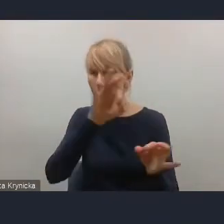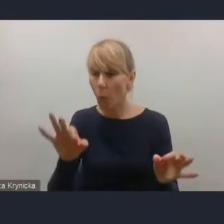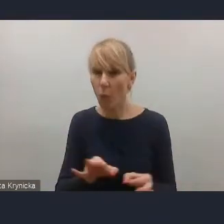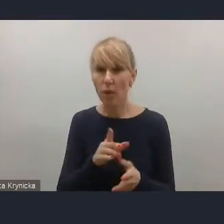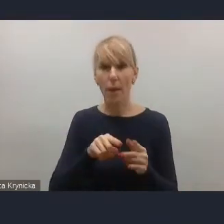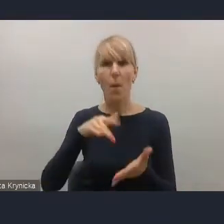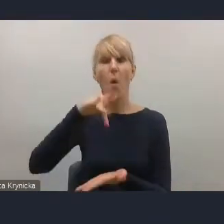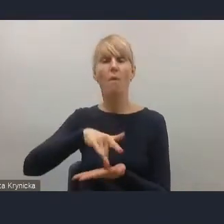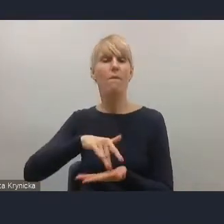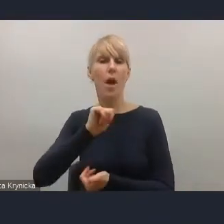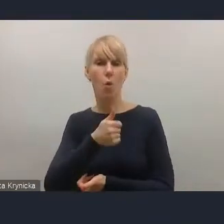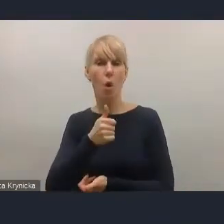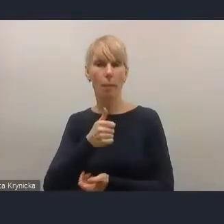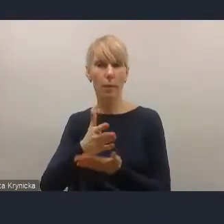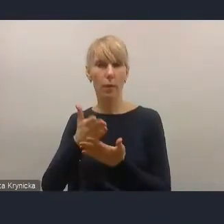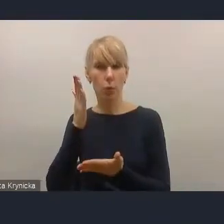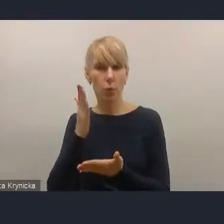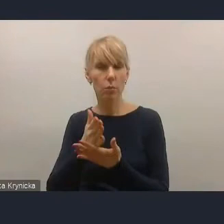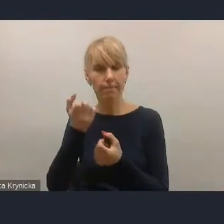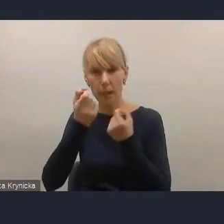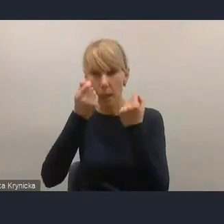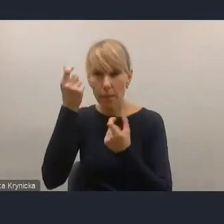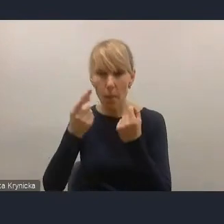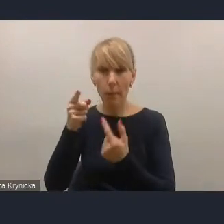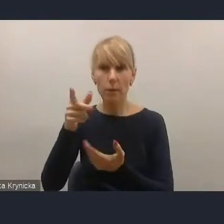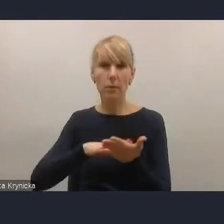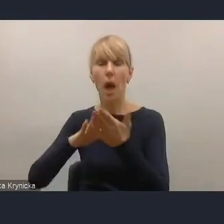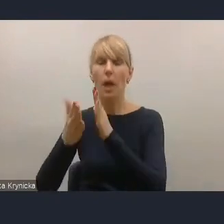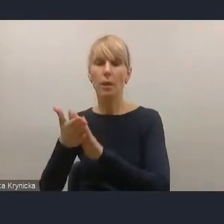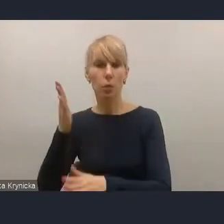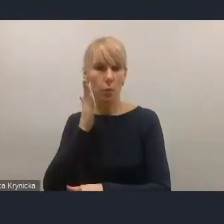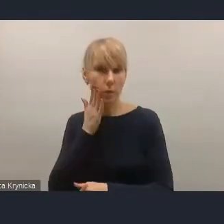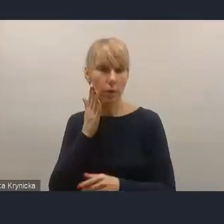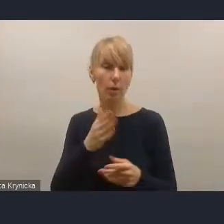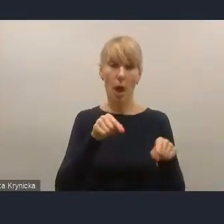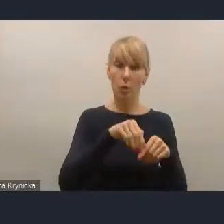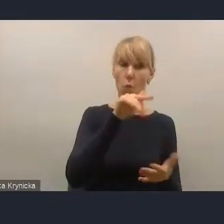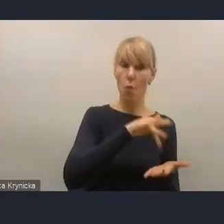na rynku mieszkaniowym, które być może w Polsce też się pojawią w tej perspektywie, o której dzisiaj mówimy.